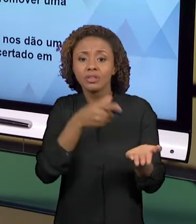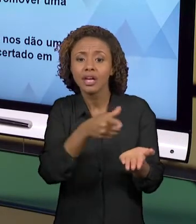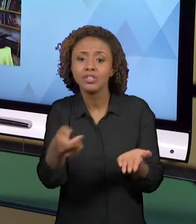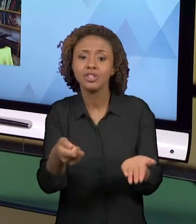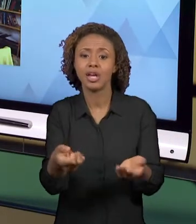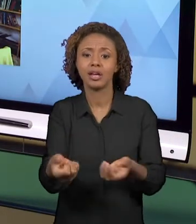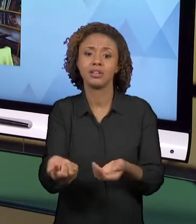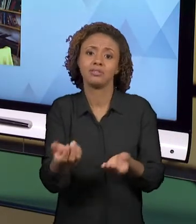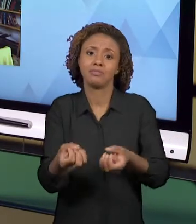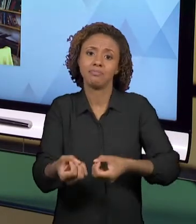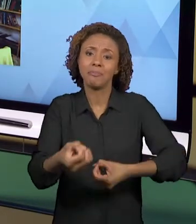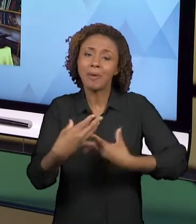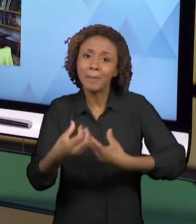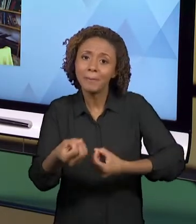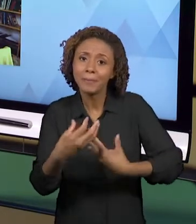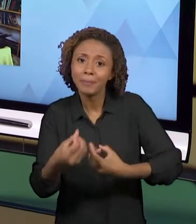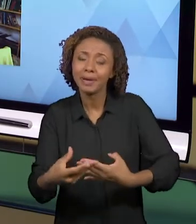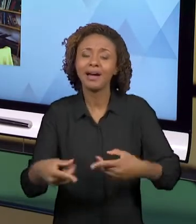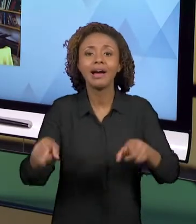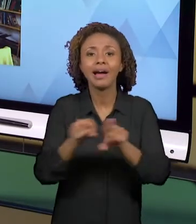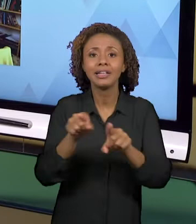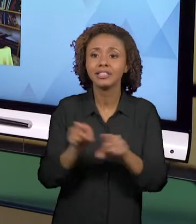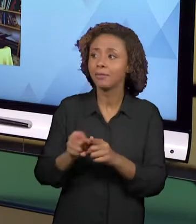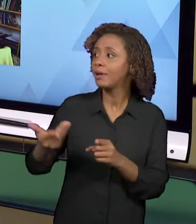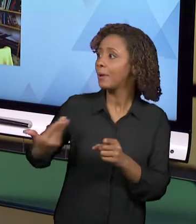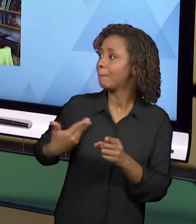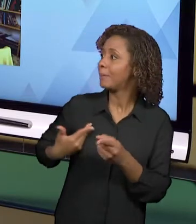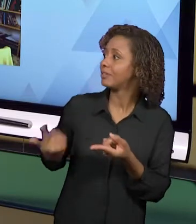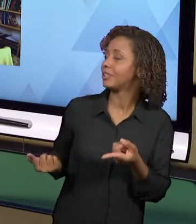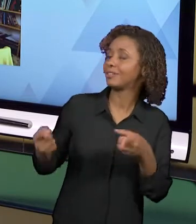SÃO PRÁTICAS COMPROMETIDAS QUE UTILIZAM